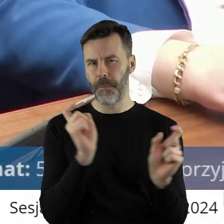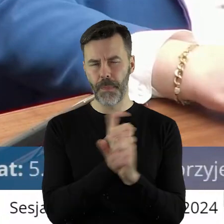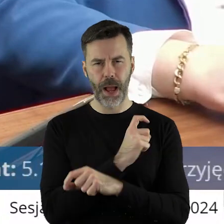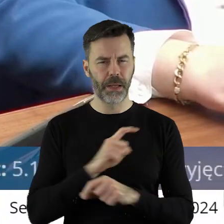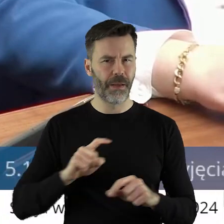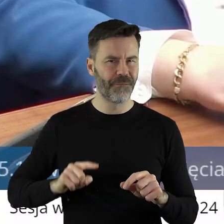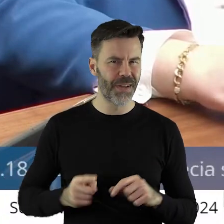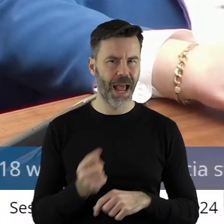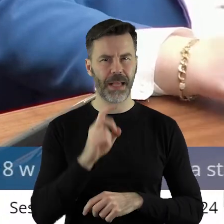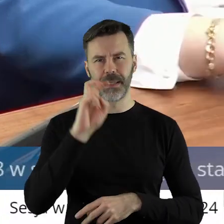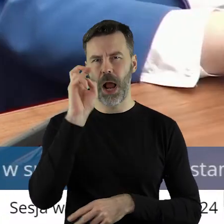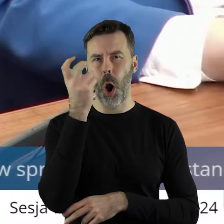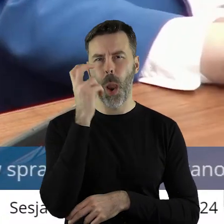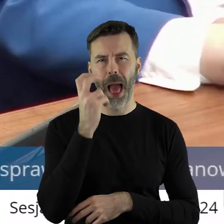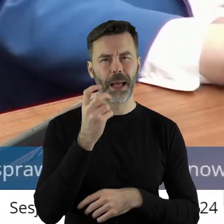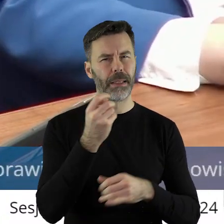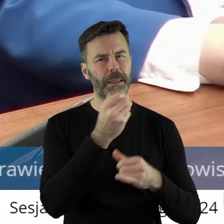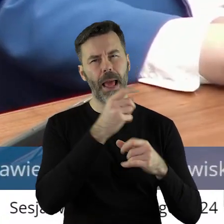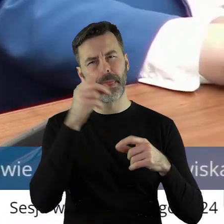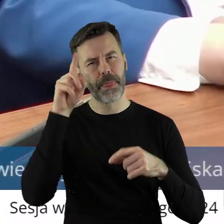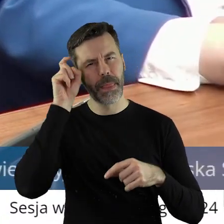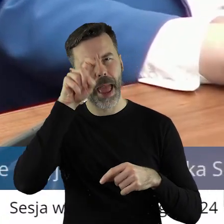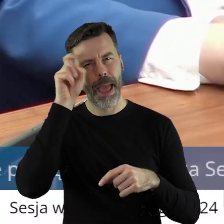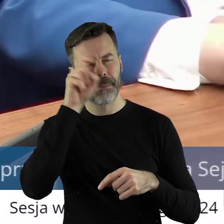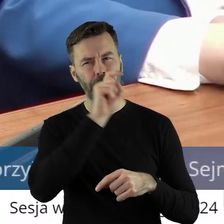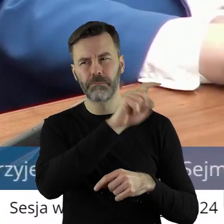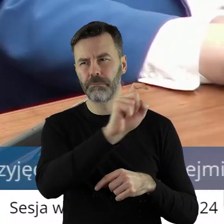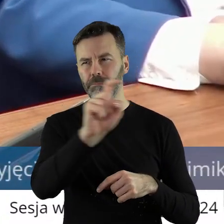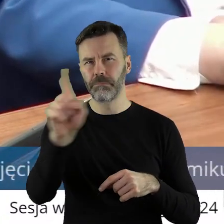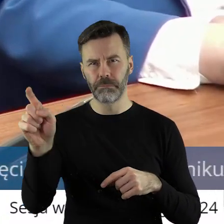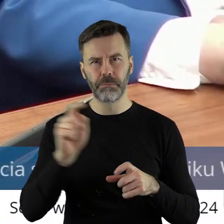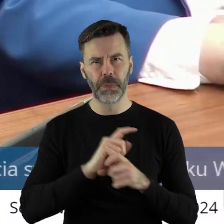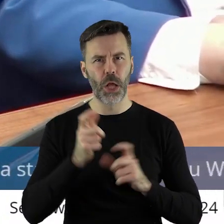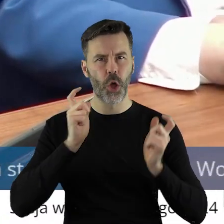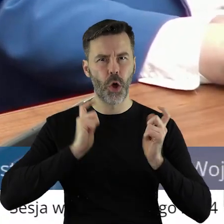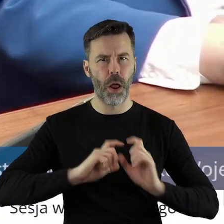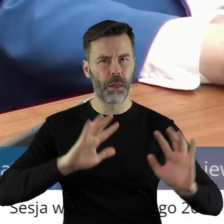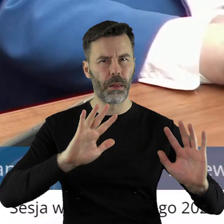Holandii, Niemczech. W każdym kraju rolnicy wyszli